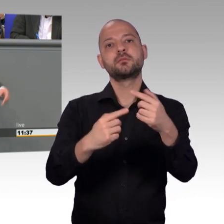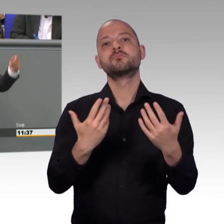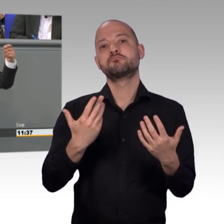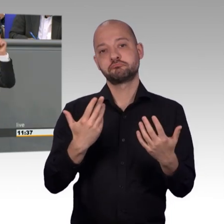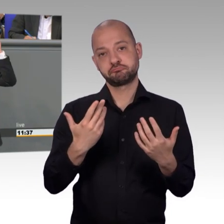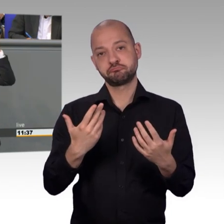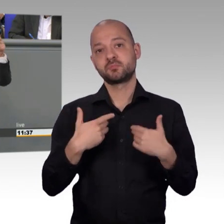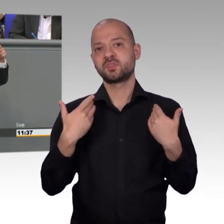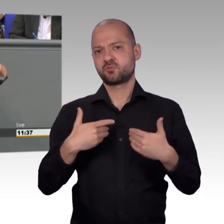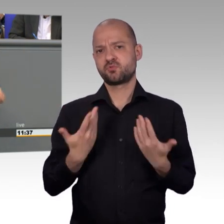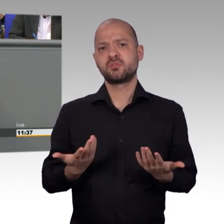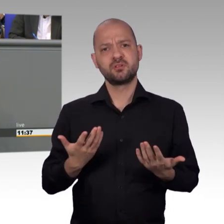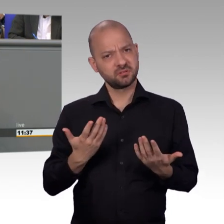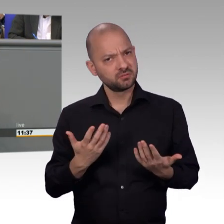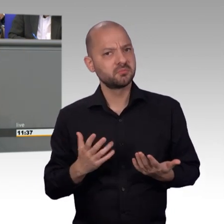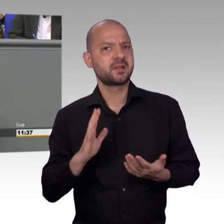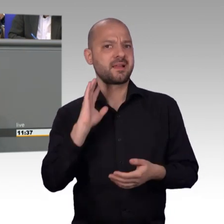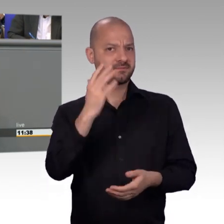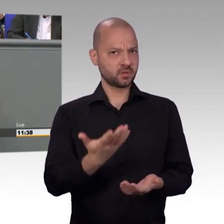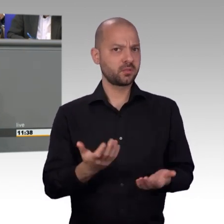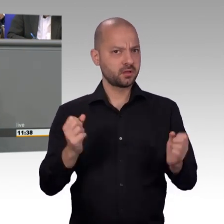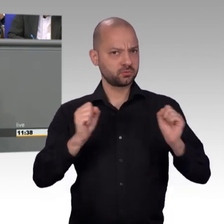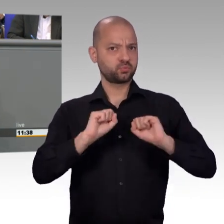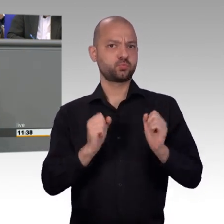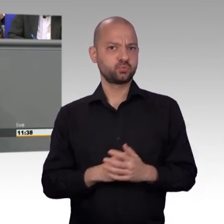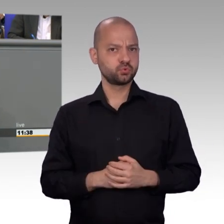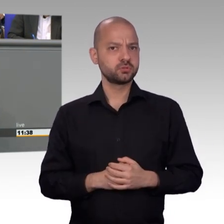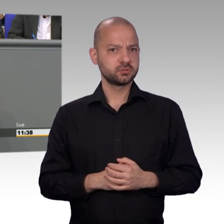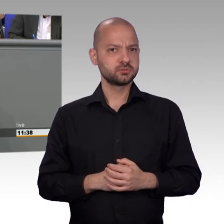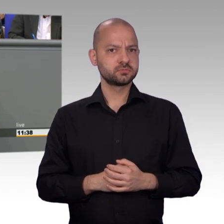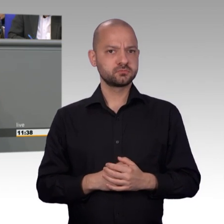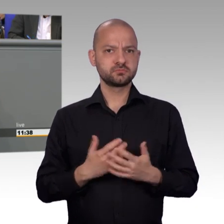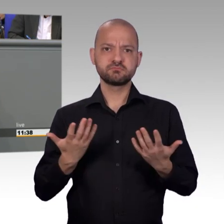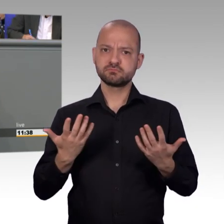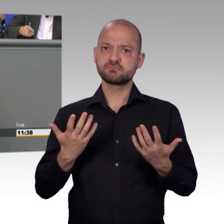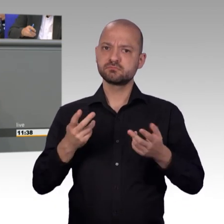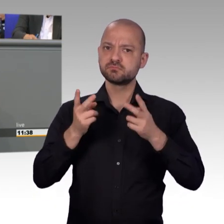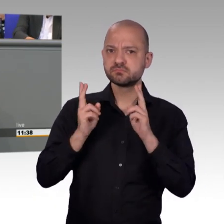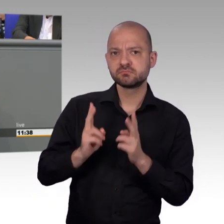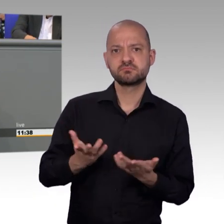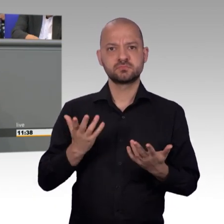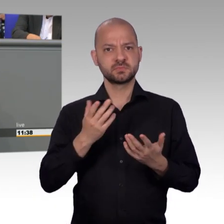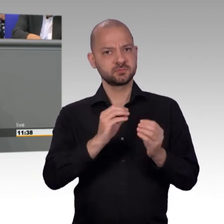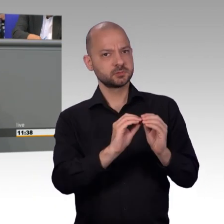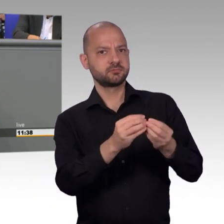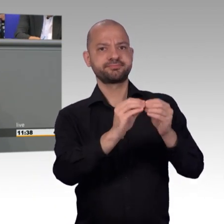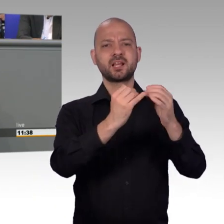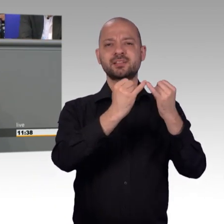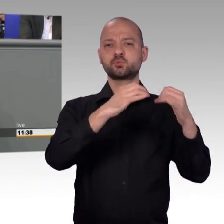man könne mit einem ganz einfachen Klick im Internet dazu beitragen, dass sich der Bundestag garantiert mit dem jeweiligen Anliegen der